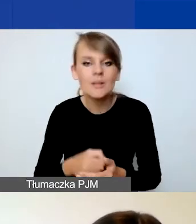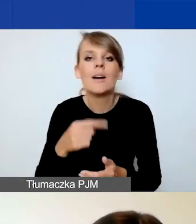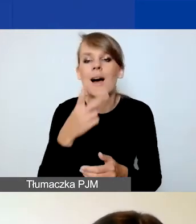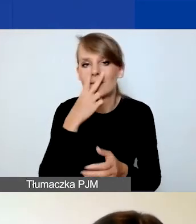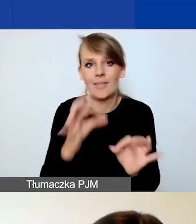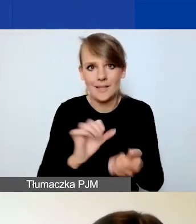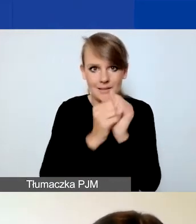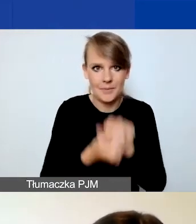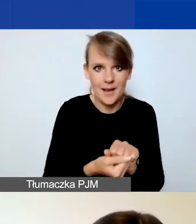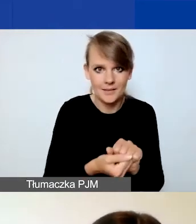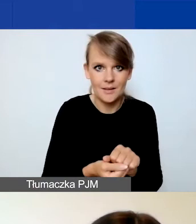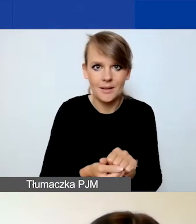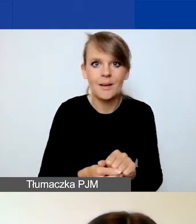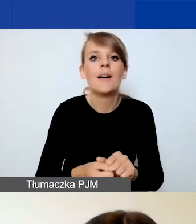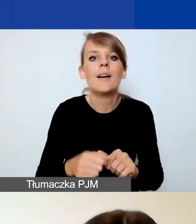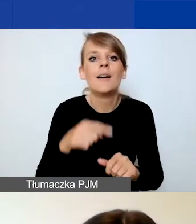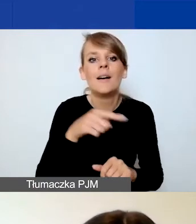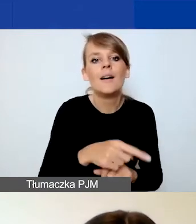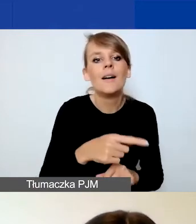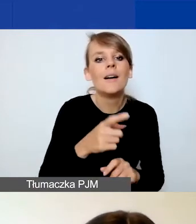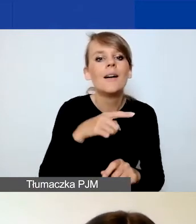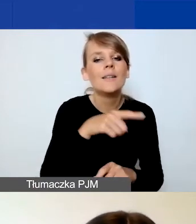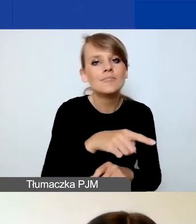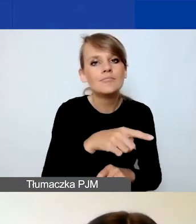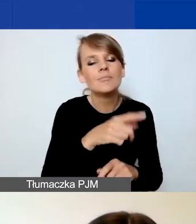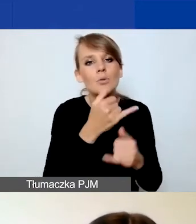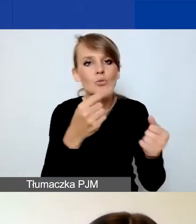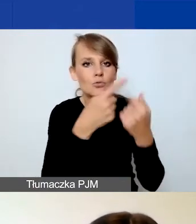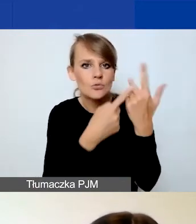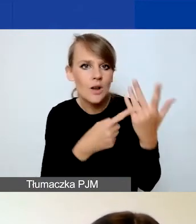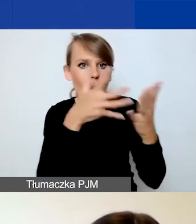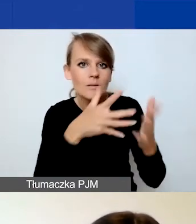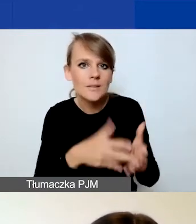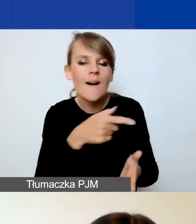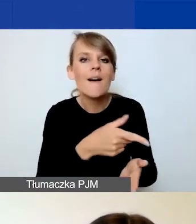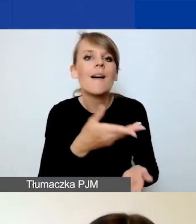w związku z tym zmieniły się wagi poszczególnych kryteriów, więc tutaj odsyłam zwłaszcza te osoby,